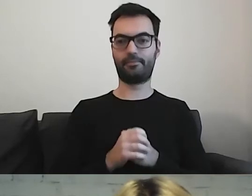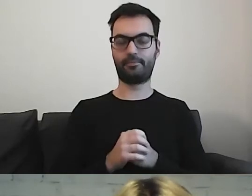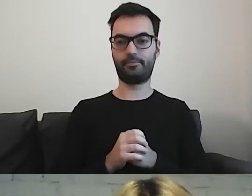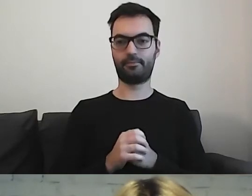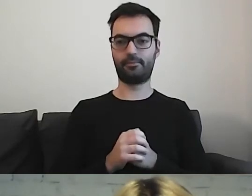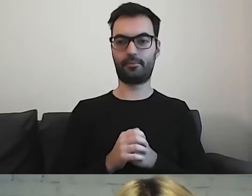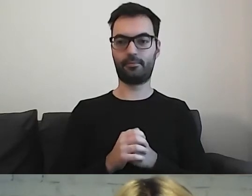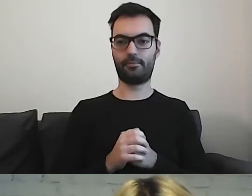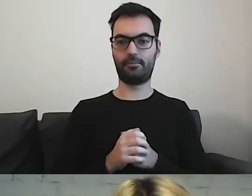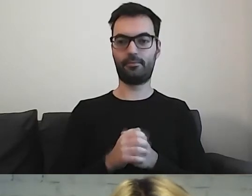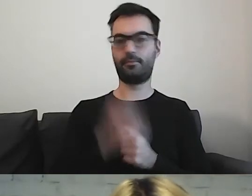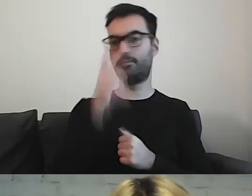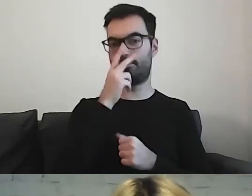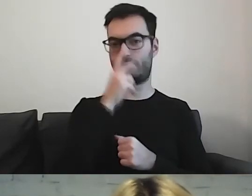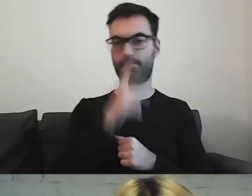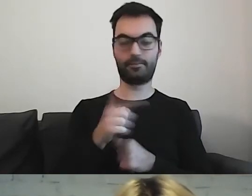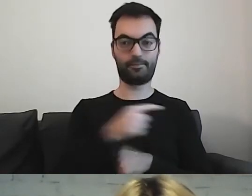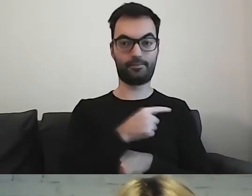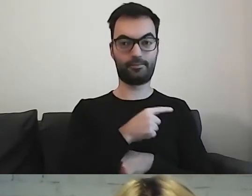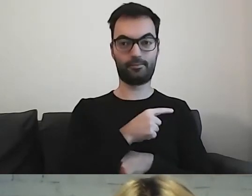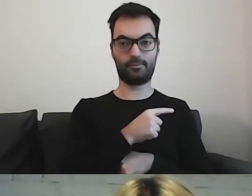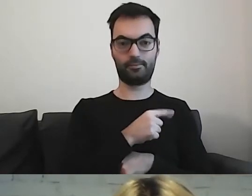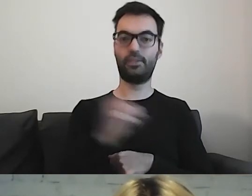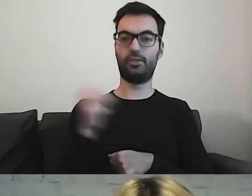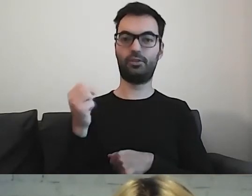Proszę zobaczyć. Tutaj są trzy przykłady tekstów.